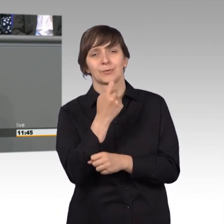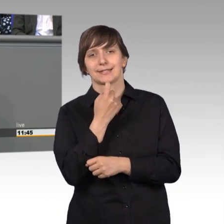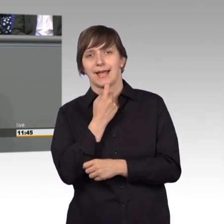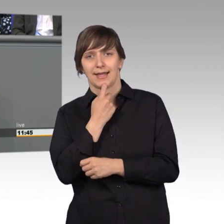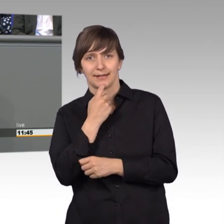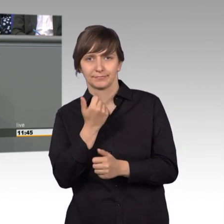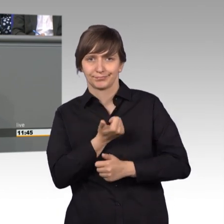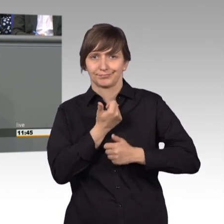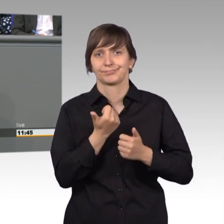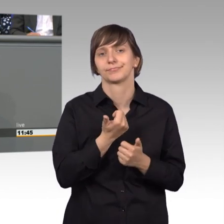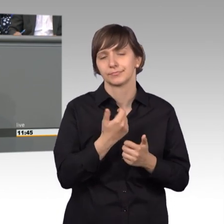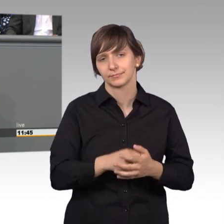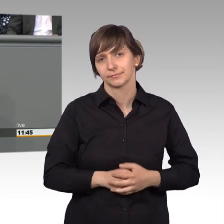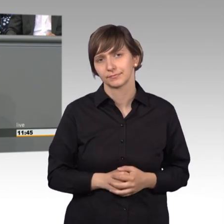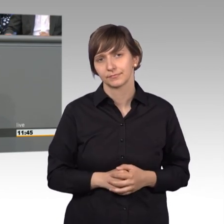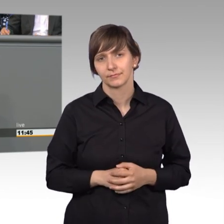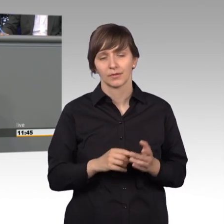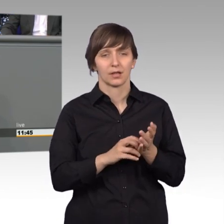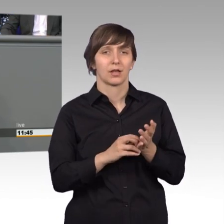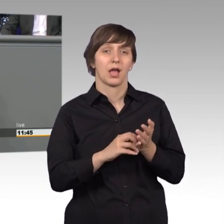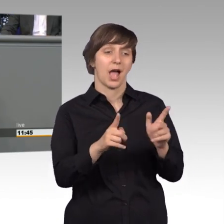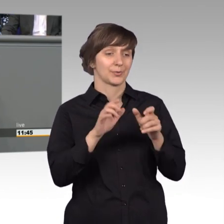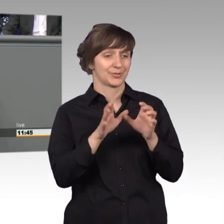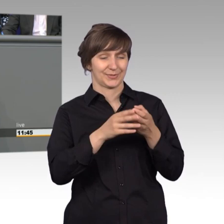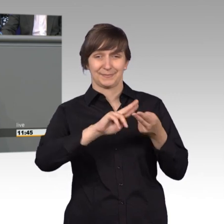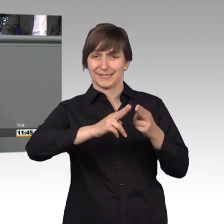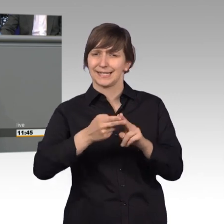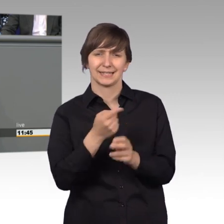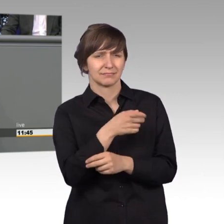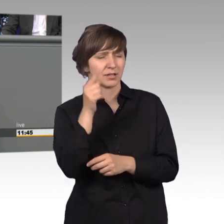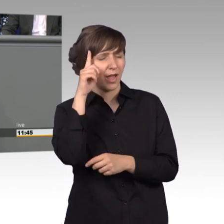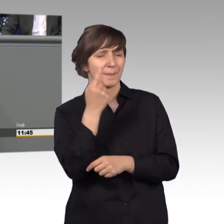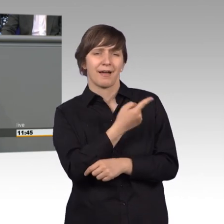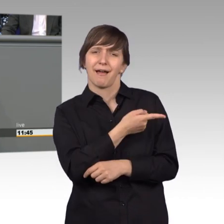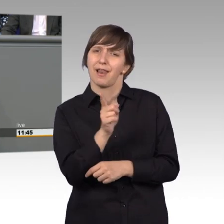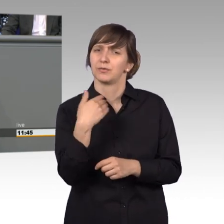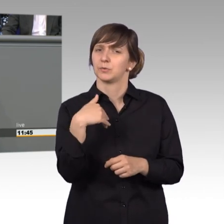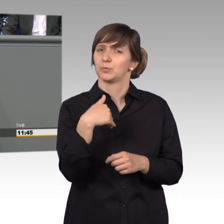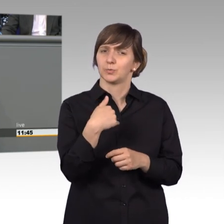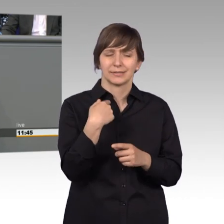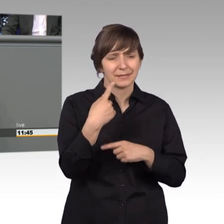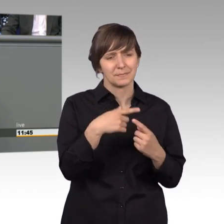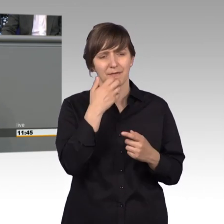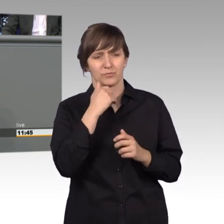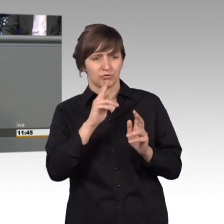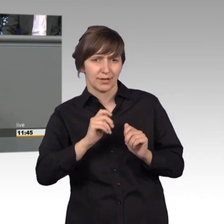unterstelle jedem Ausschussmitglied, dass er von ganzem Herzen immer dem Petenten helfen will. Und